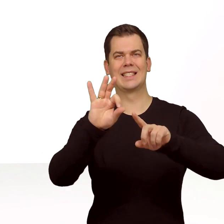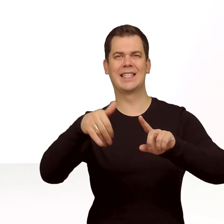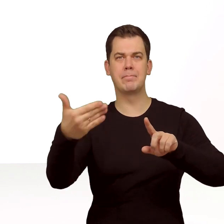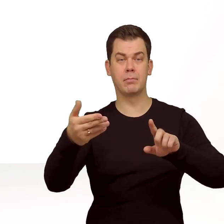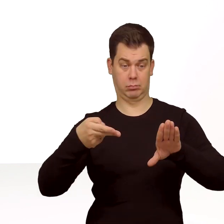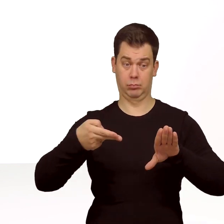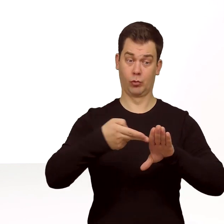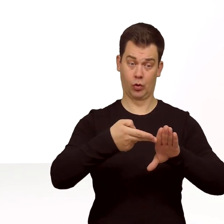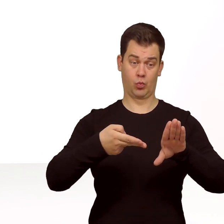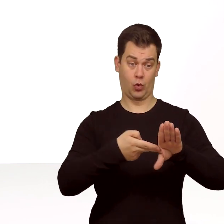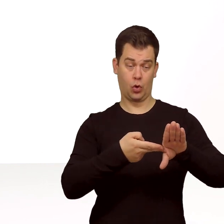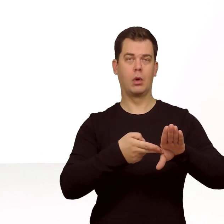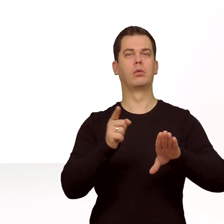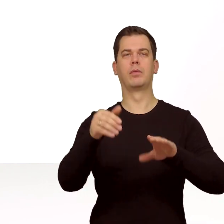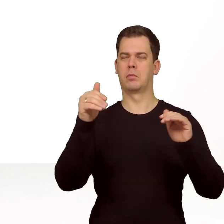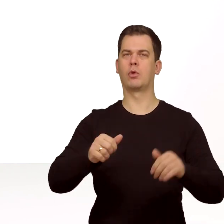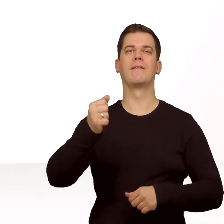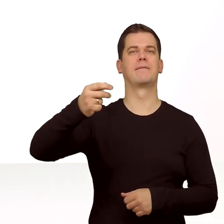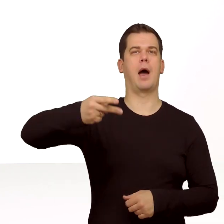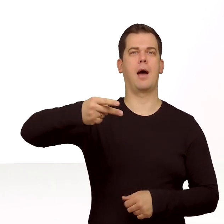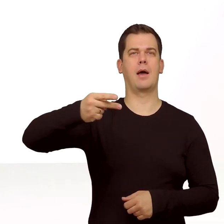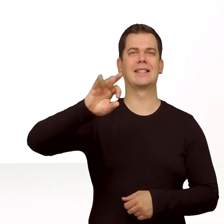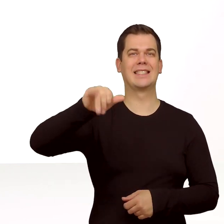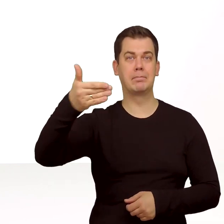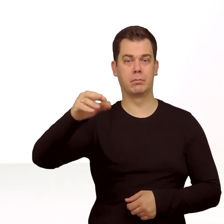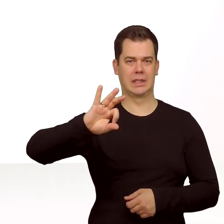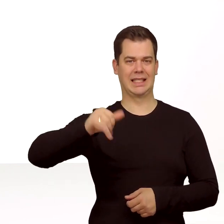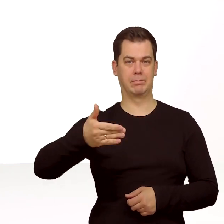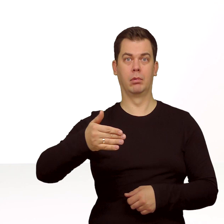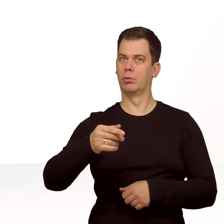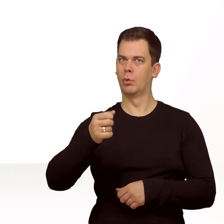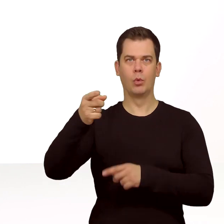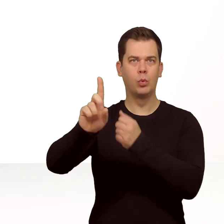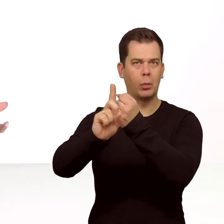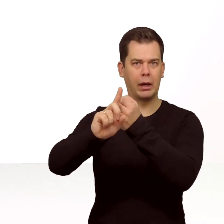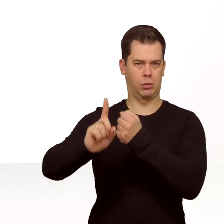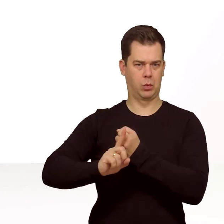możesz korzystać z funkcji Dual SIM czyli z dwóch numerów na jednym telefonie. Zaczynajmy!